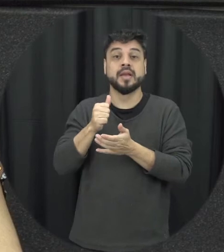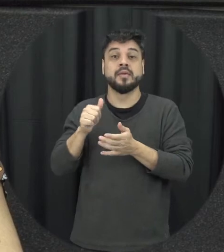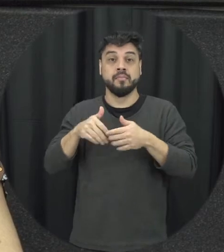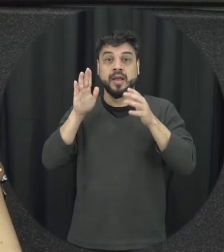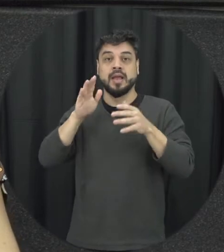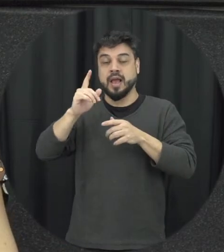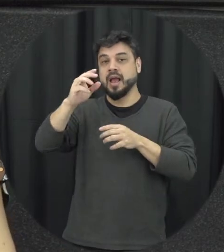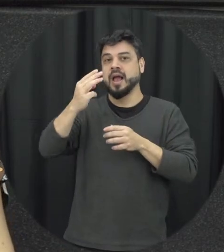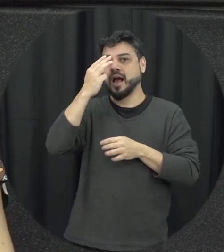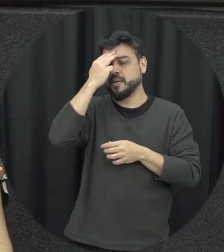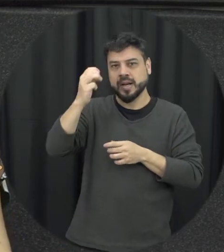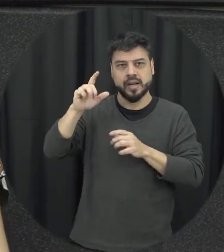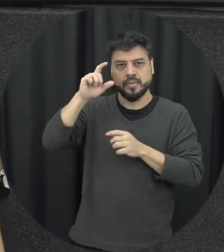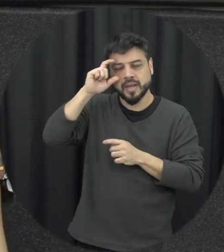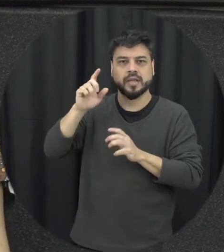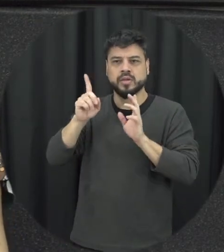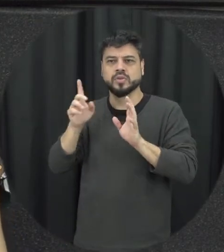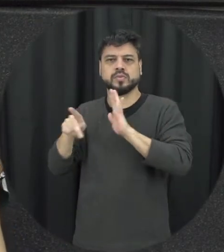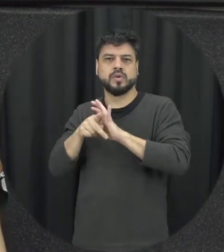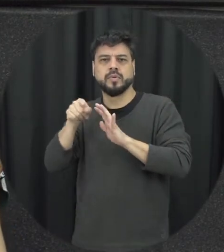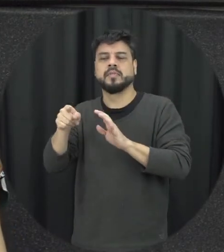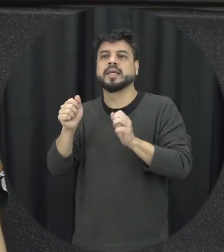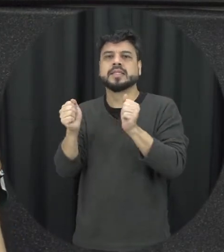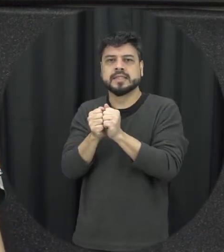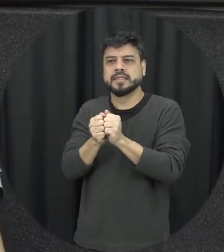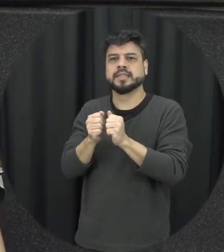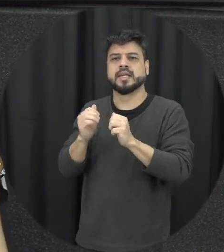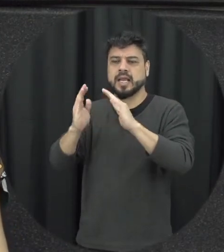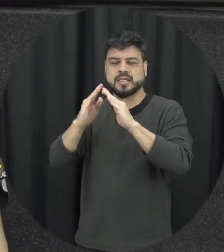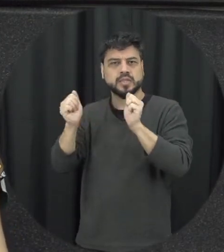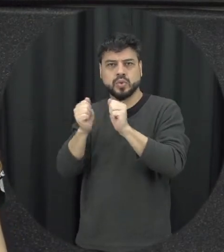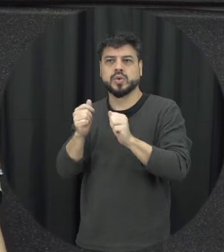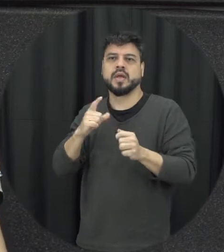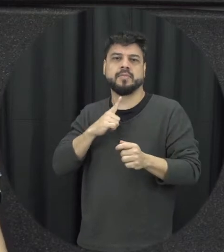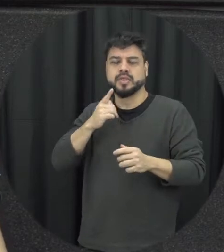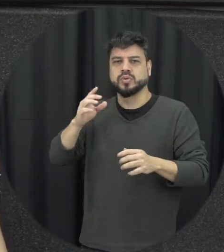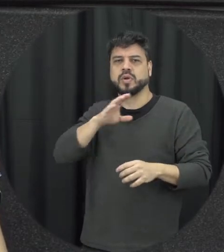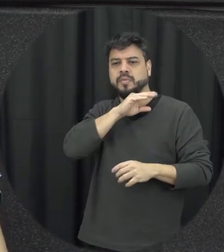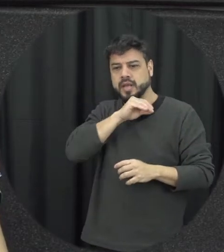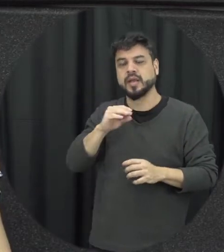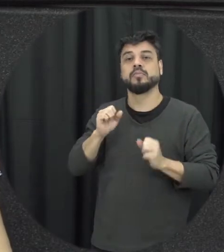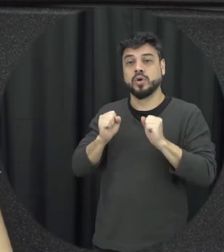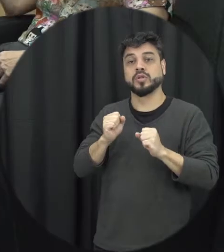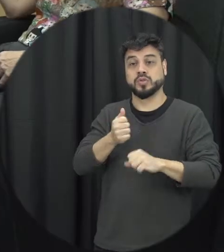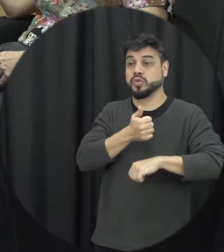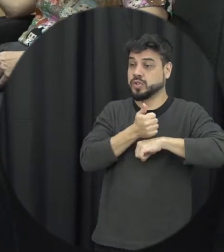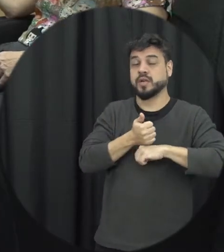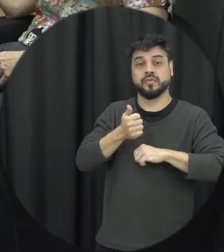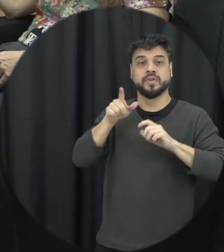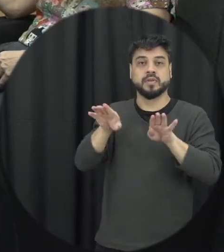mas uma pessoa que quer empregada na residência pode ter o seu patrão como agressor é uma irmã